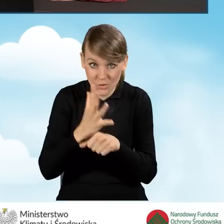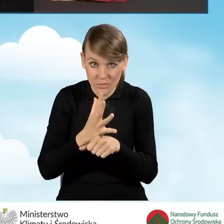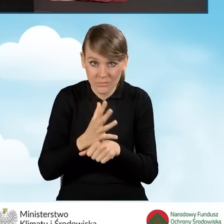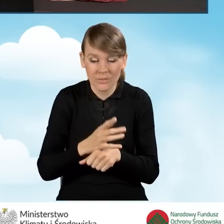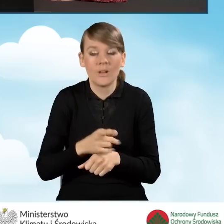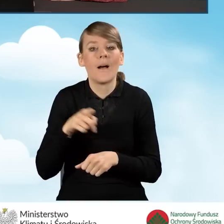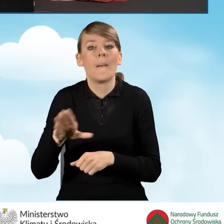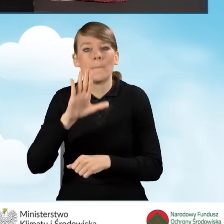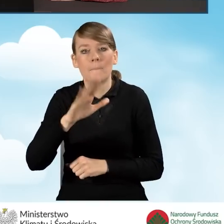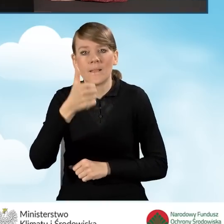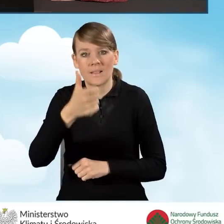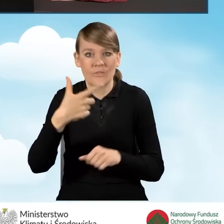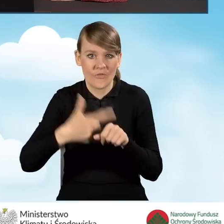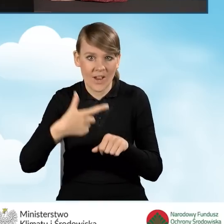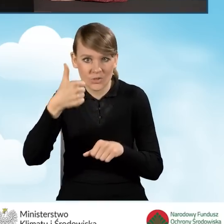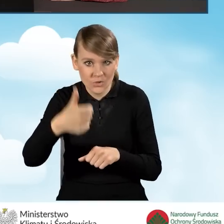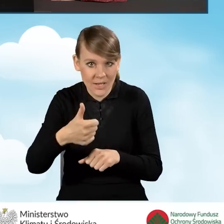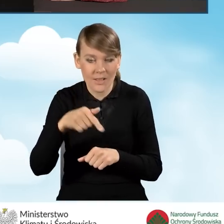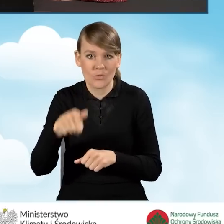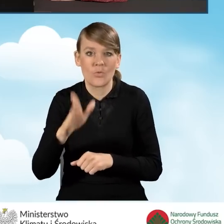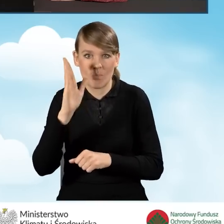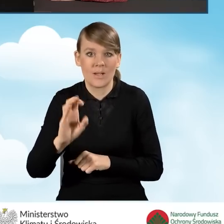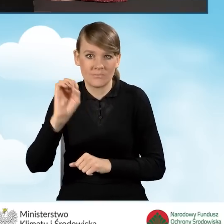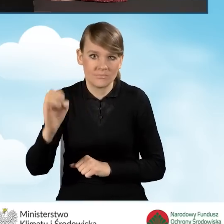to automatycznie w polu B1.21 wyświetli się procent,